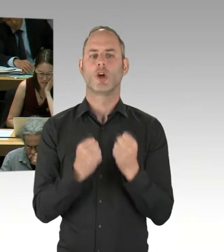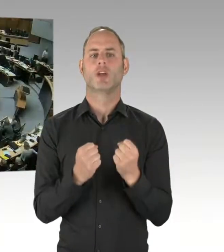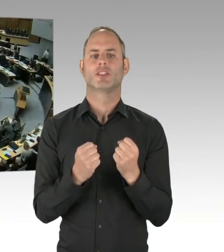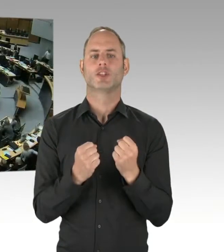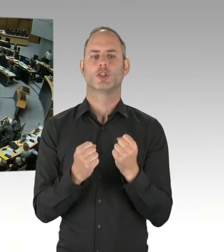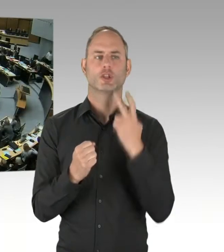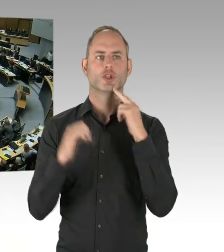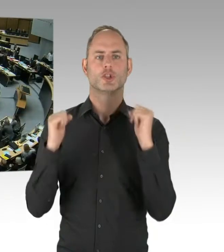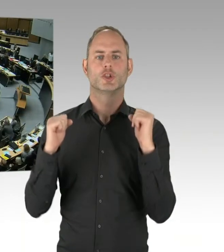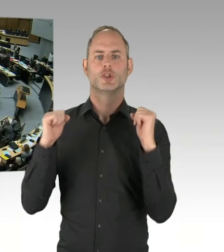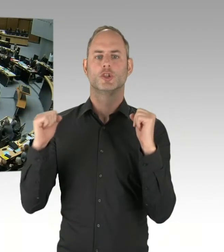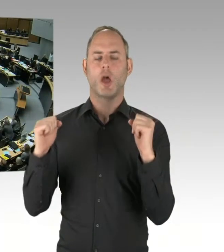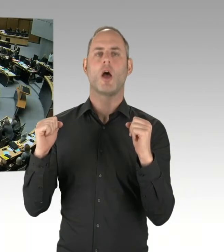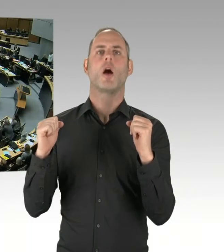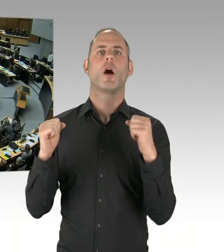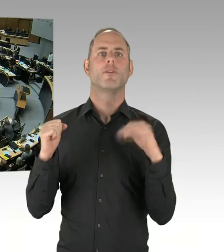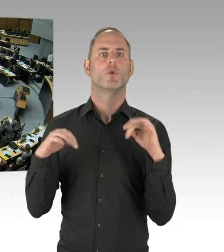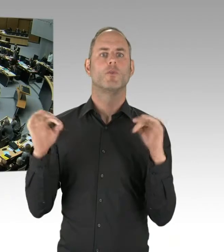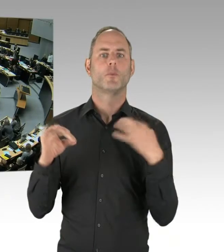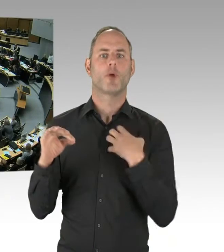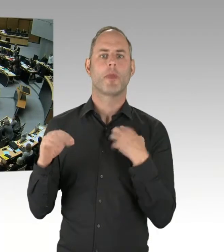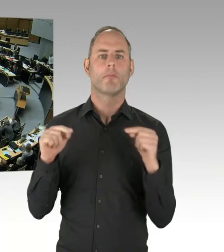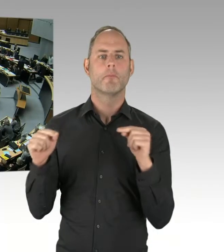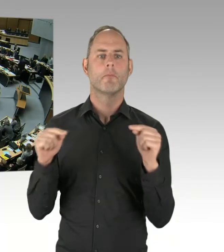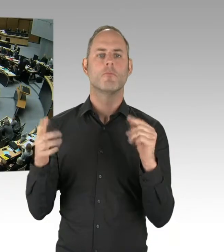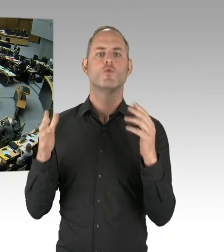(Präsidium) Vielen Dank. Dann kommen wir jetzt zur Fraktion AfD.